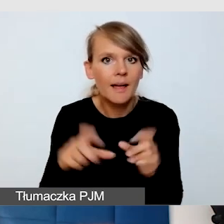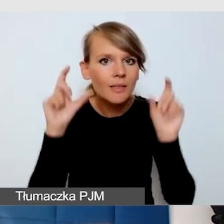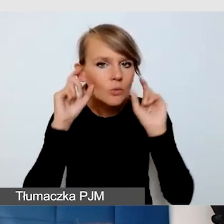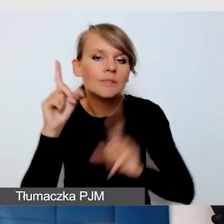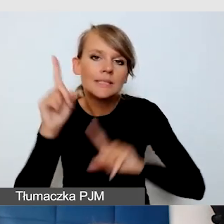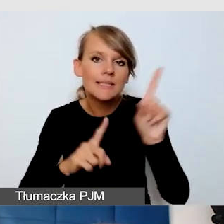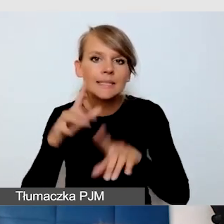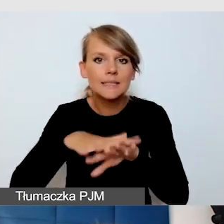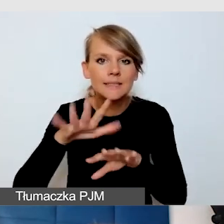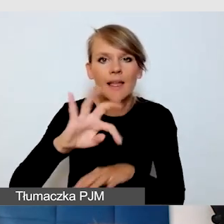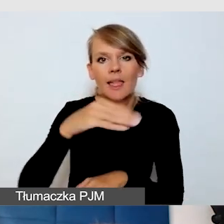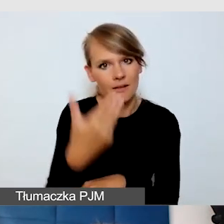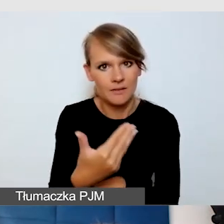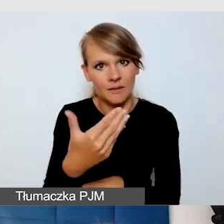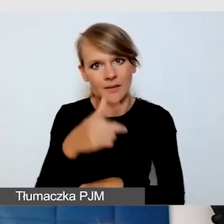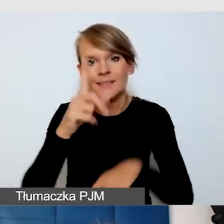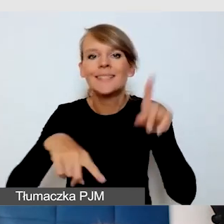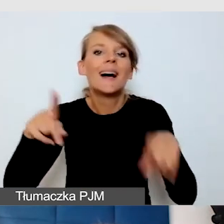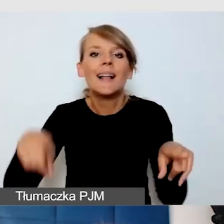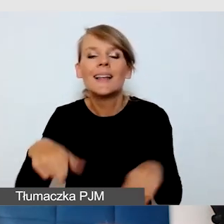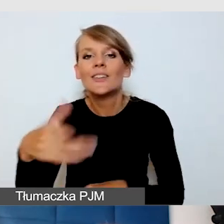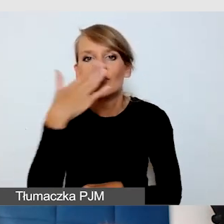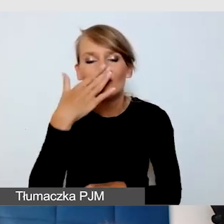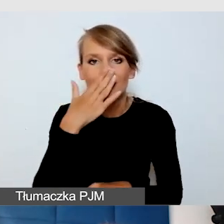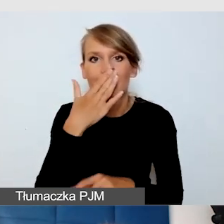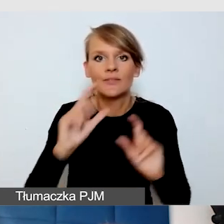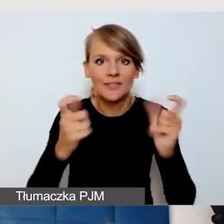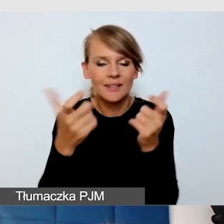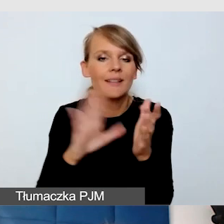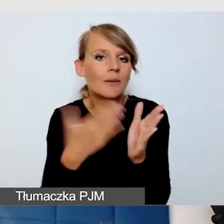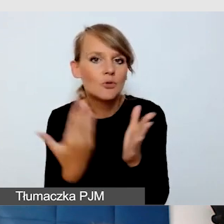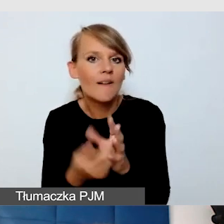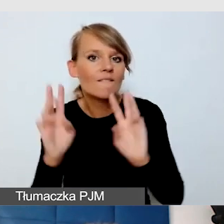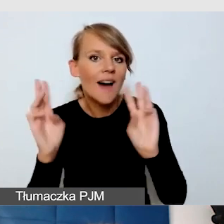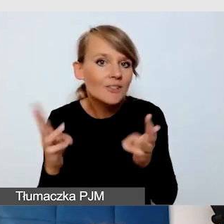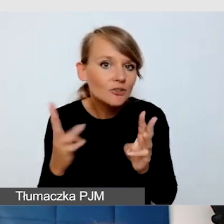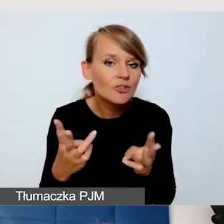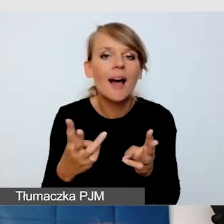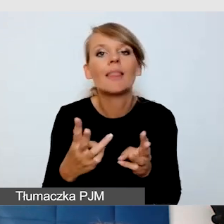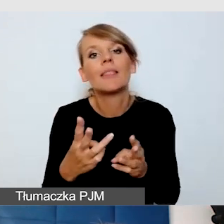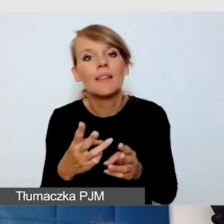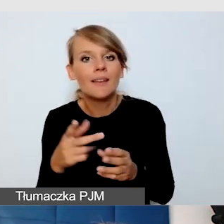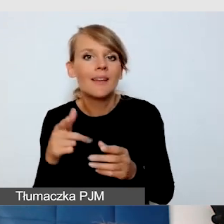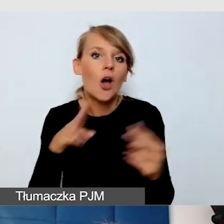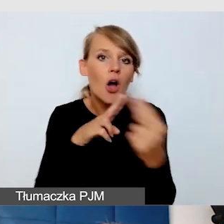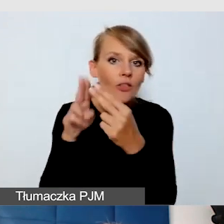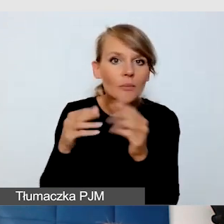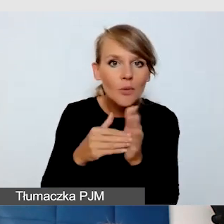Wiele zależy od tego, jakie to jest wydarzenie. Jeżeli to są warsztaty pomagające interakcji, mogą się sprawdzić bardziej systemy FM.